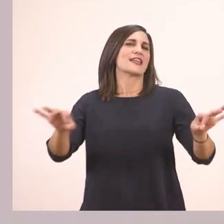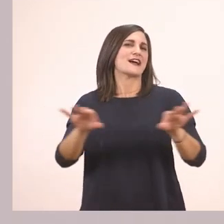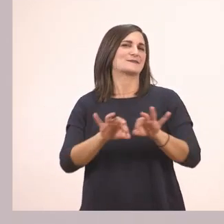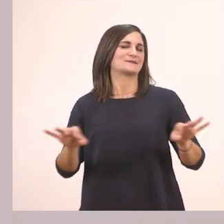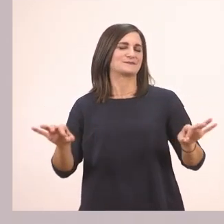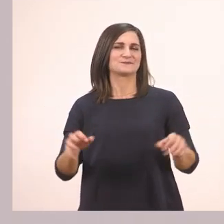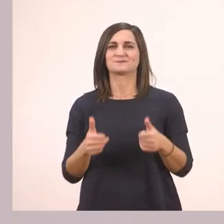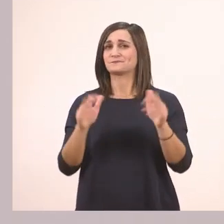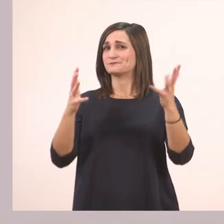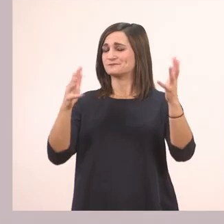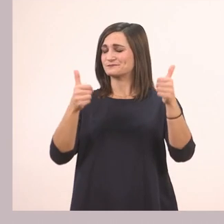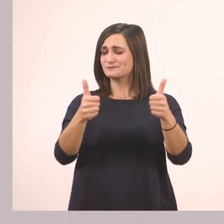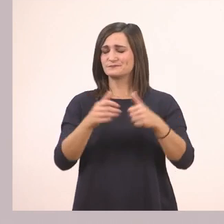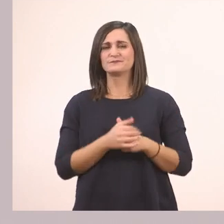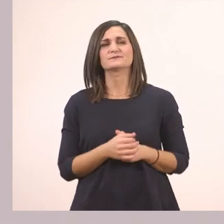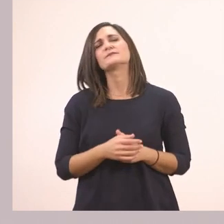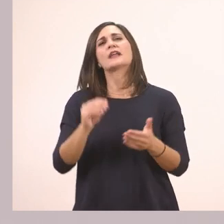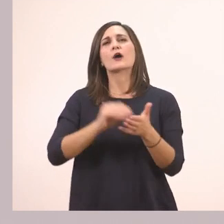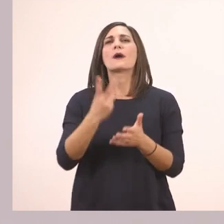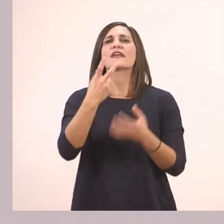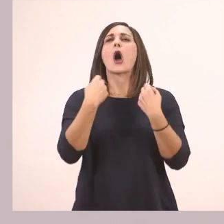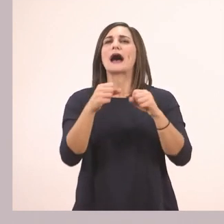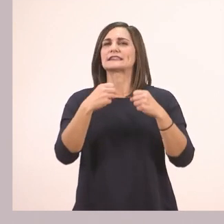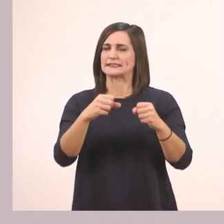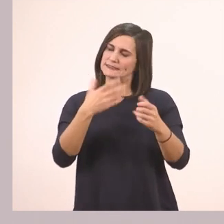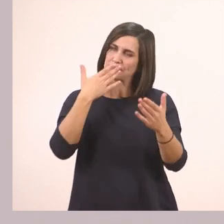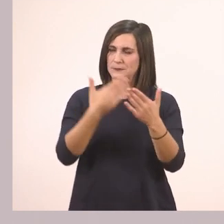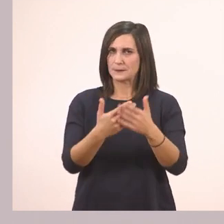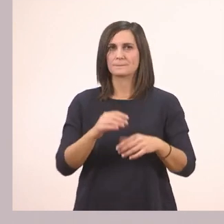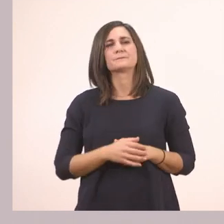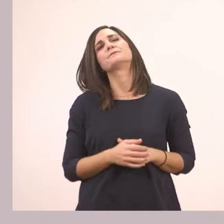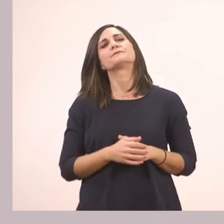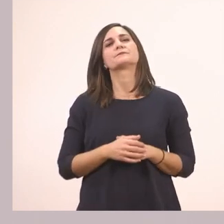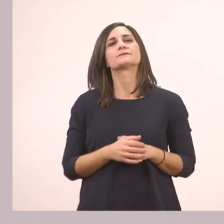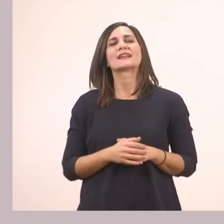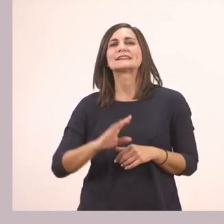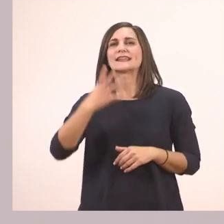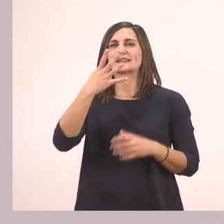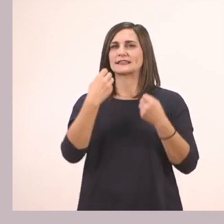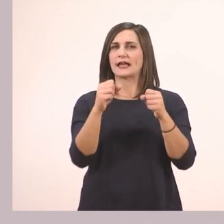Πολύ ωραία! Άλλες δύο ασκησούλες και τελειώσαμε. Η άσκηση 4.